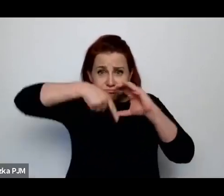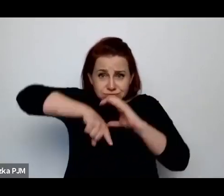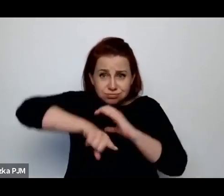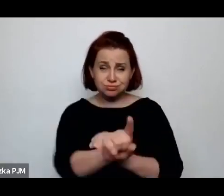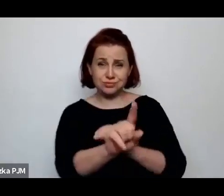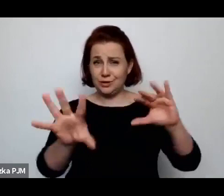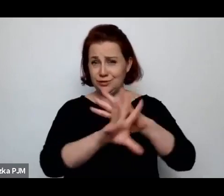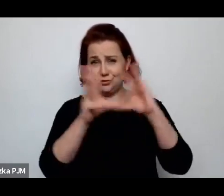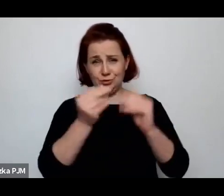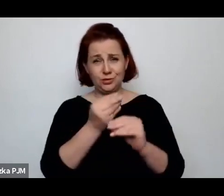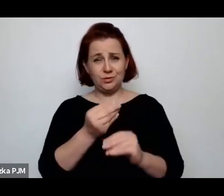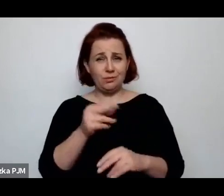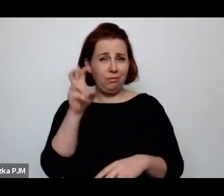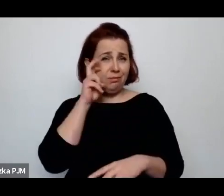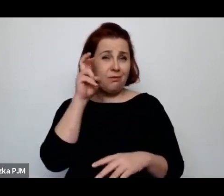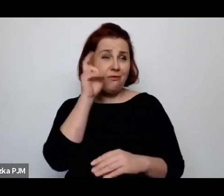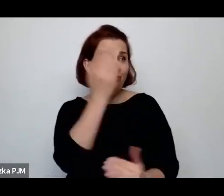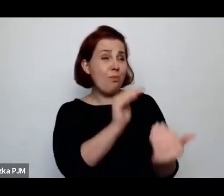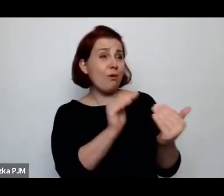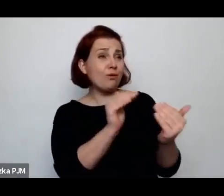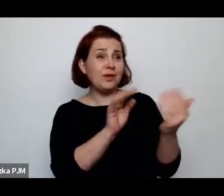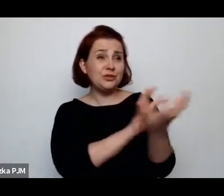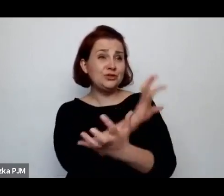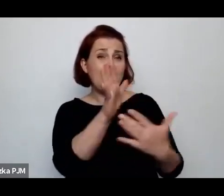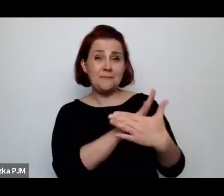jeśli porównać do świata międzywojennego – jakiś niesamowity luksus.